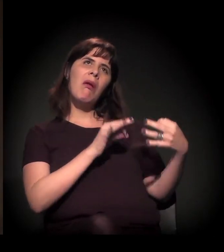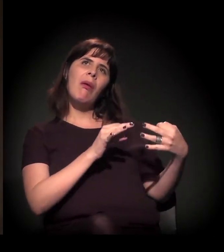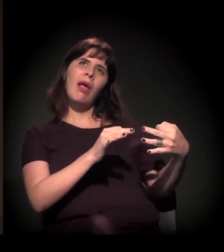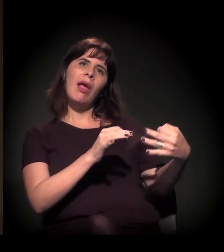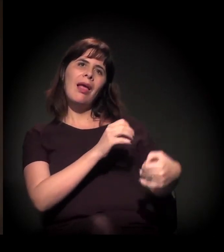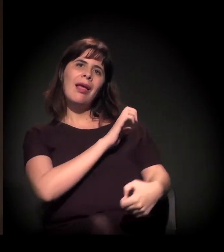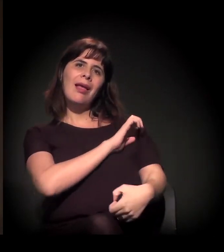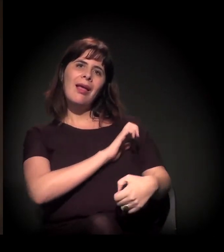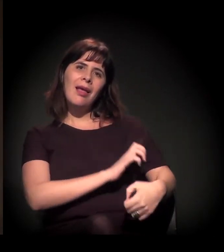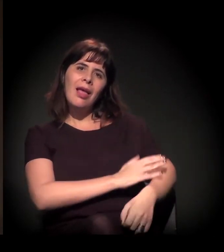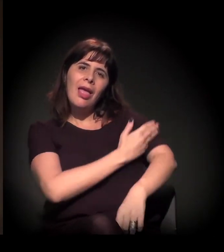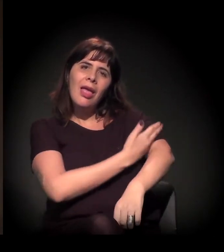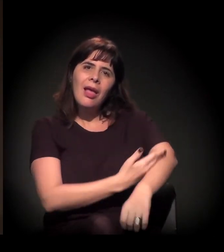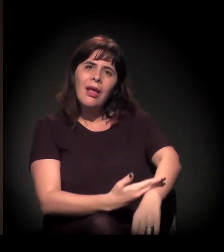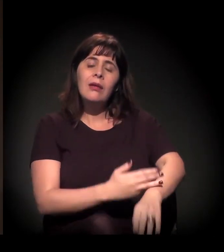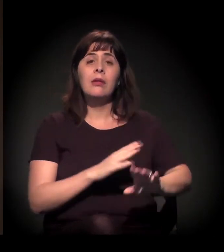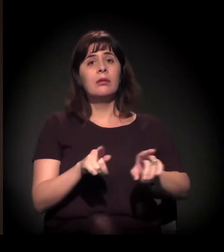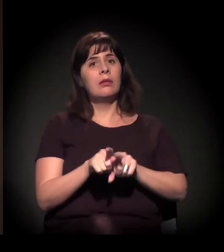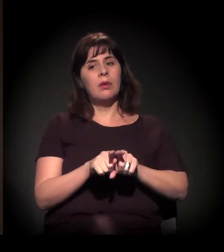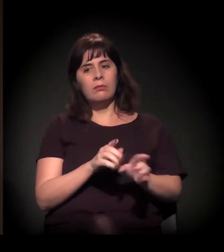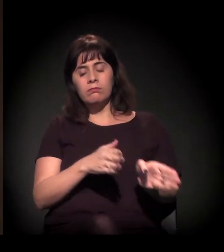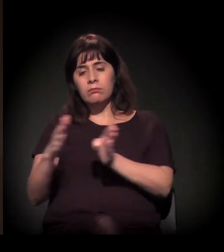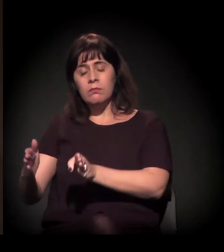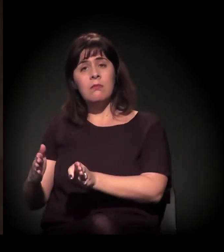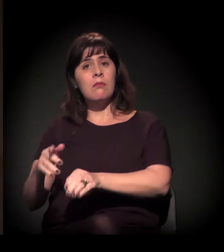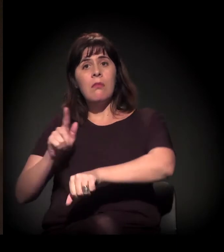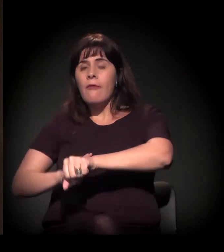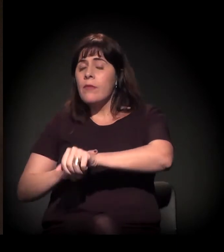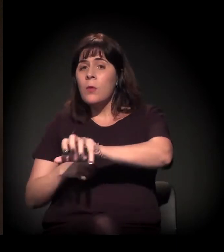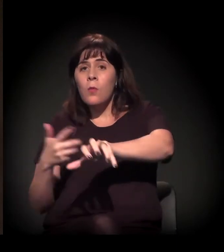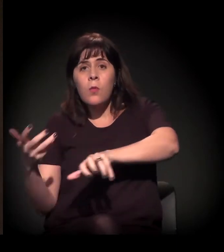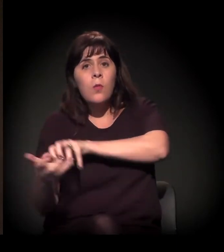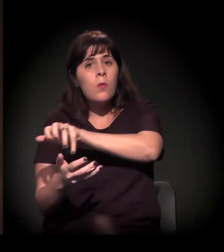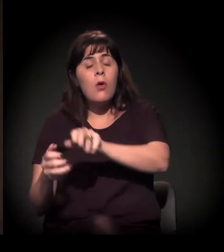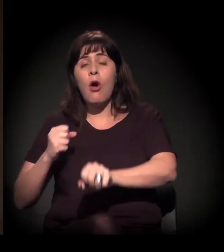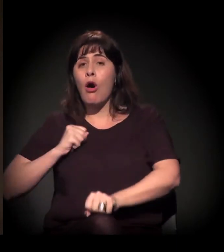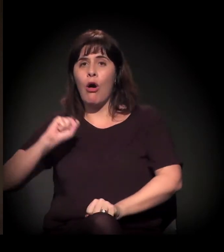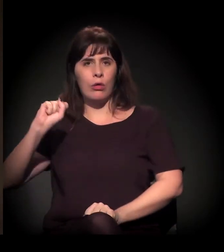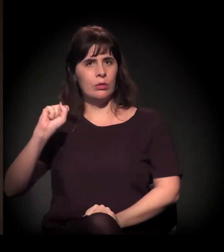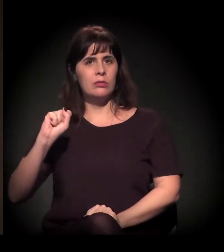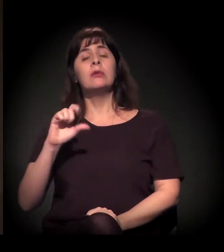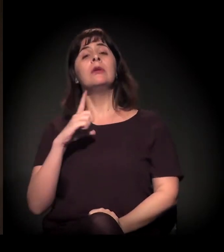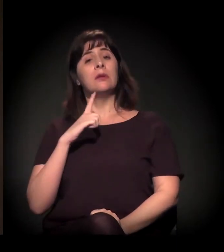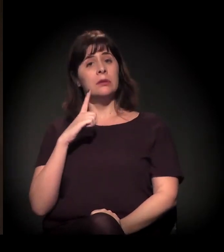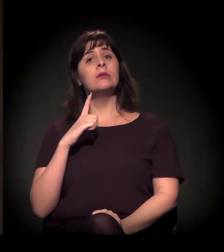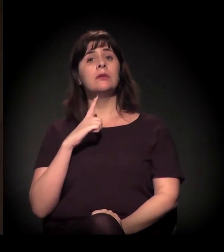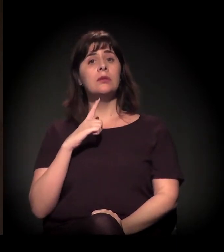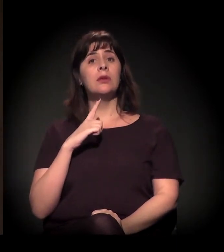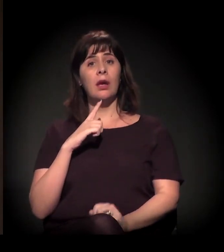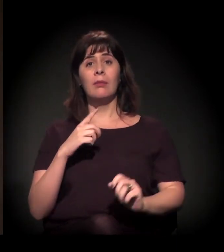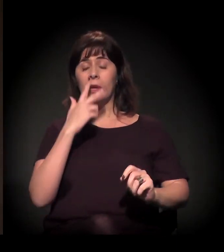podemos dizer neste momento, que estamos vivendo na nossa sociedade. E uma polarização muito grande.